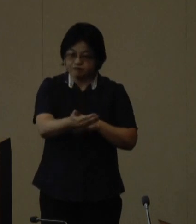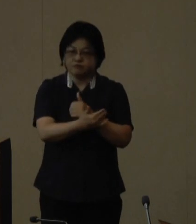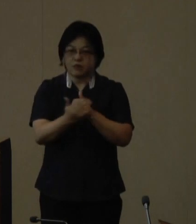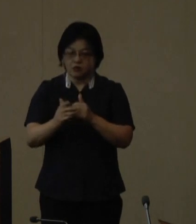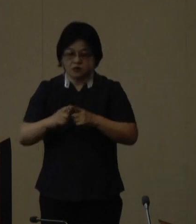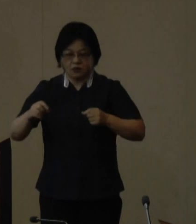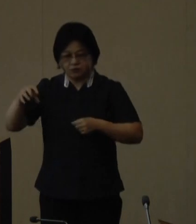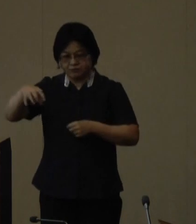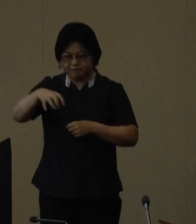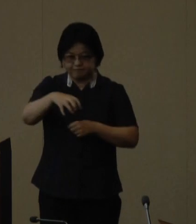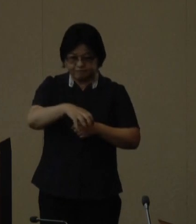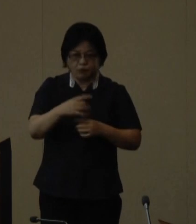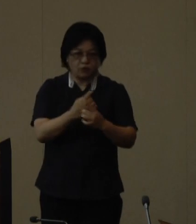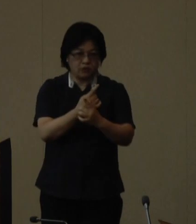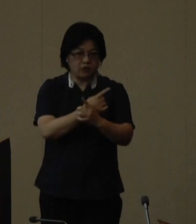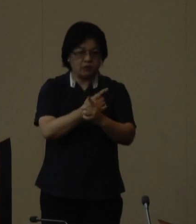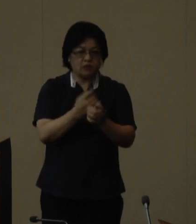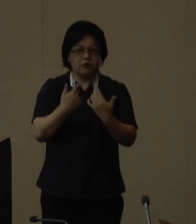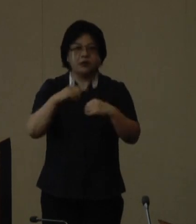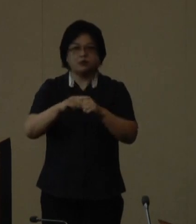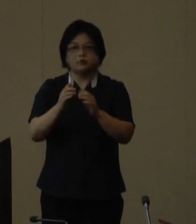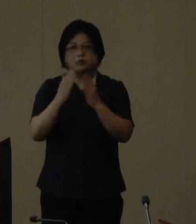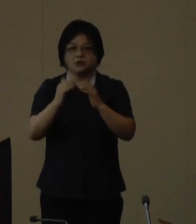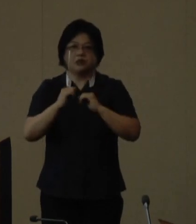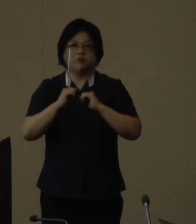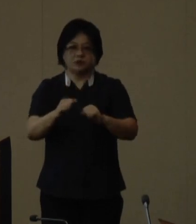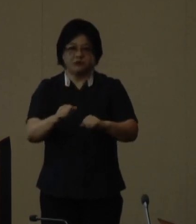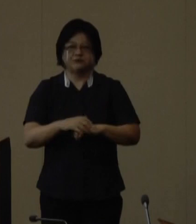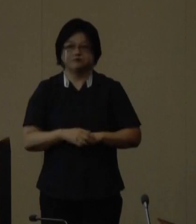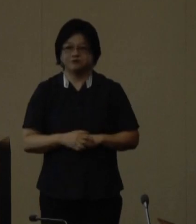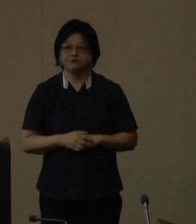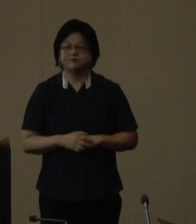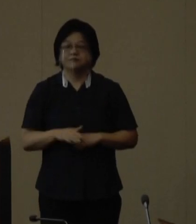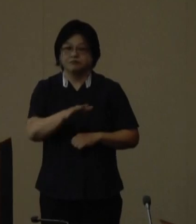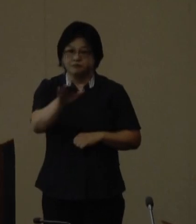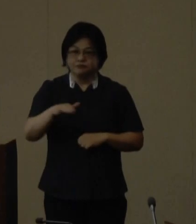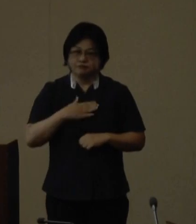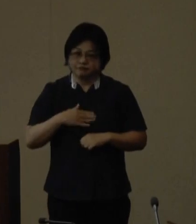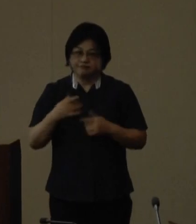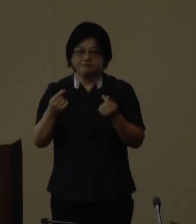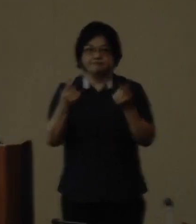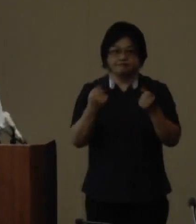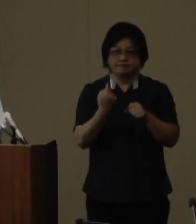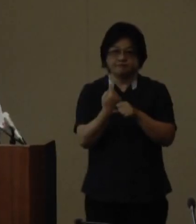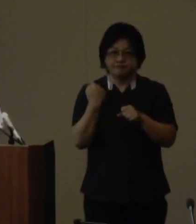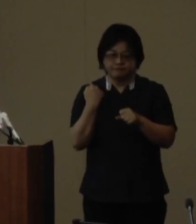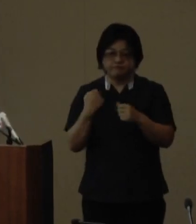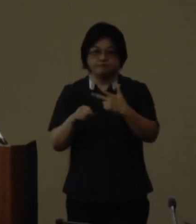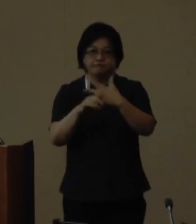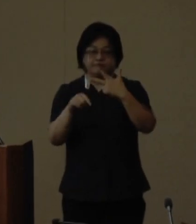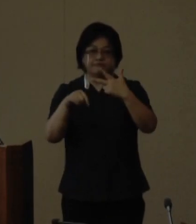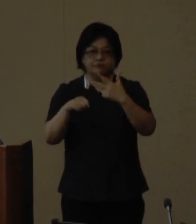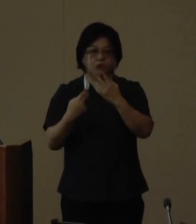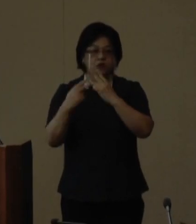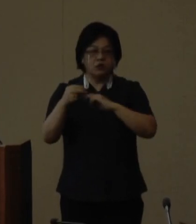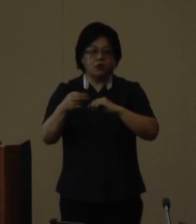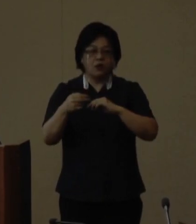で毎年開催されています 皆様ご承知のとおり昨年7月に沖縄島北部